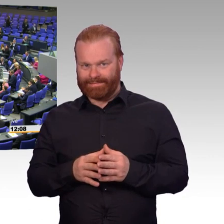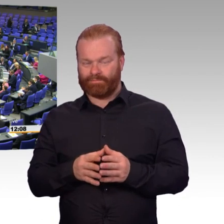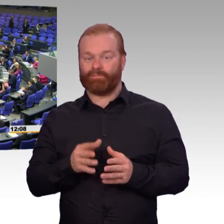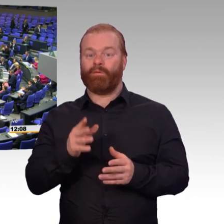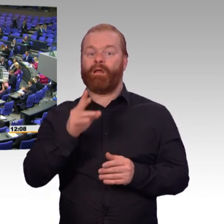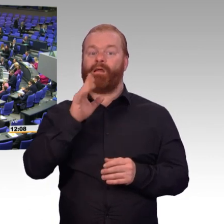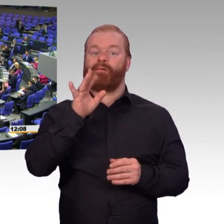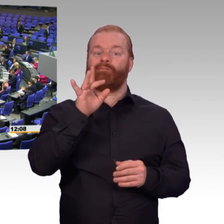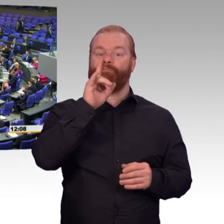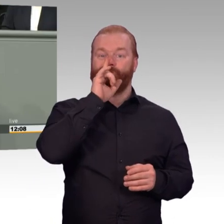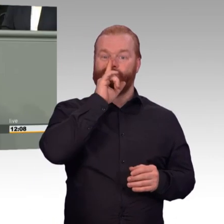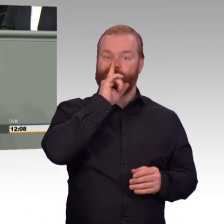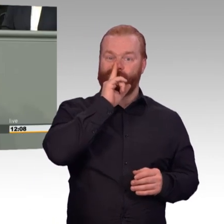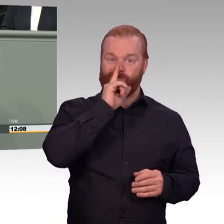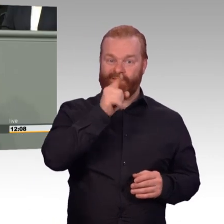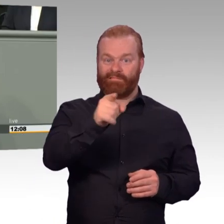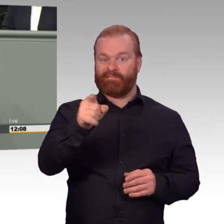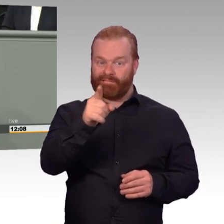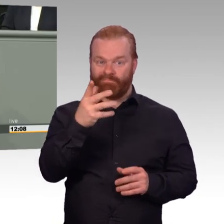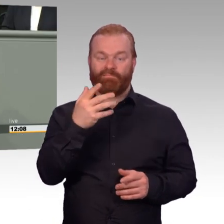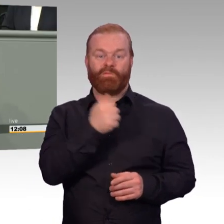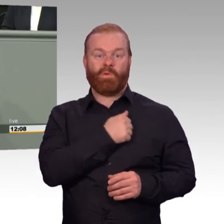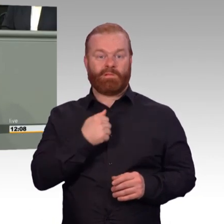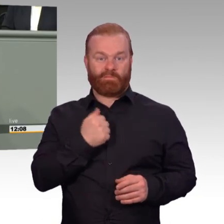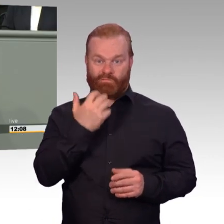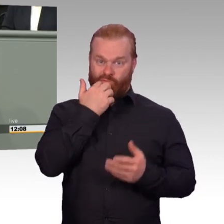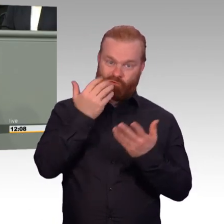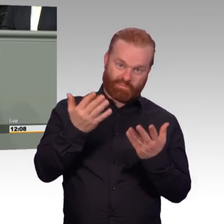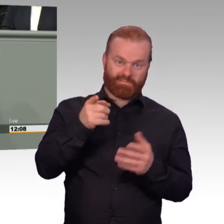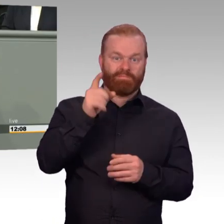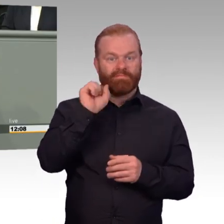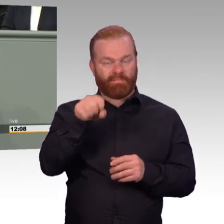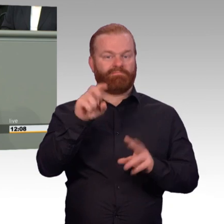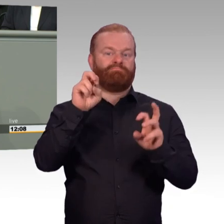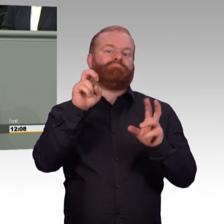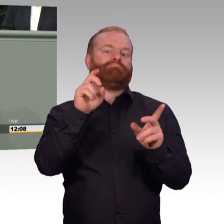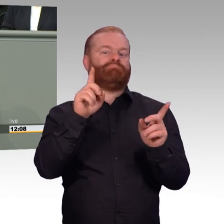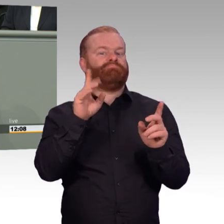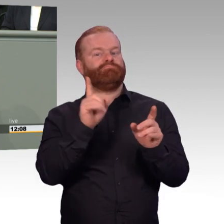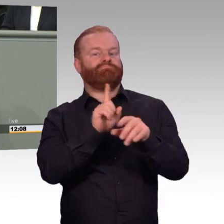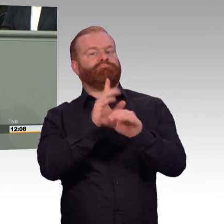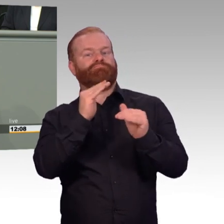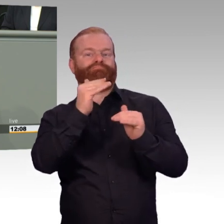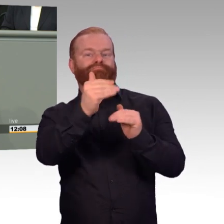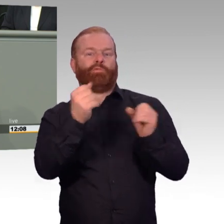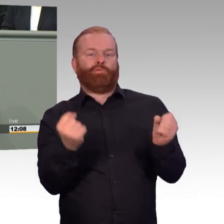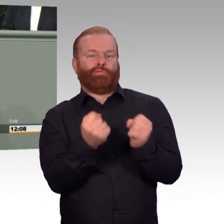Frau Präsidentin, meine Damen und Herren, vor gut drei Jahren ist die Soldatenarbeitszeitverordnung in Kraft getreten.